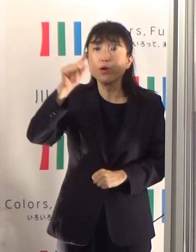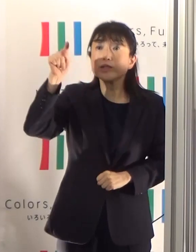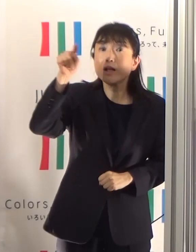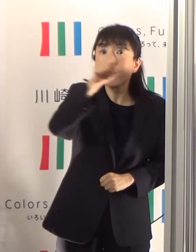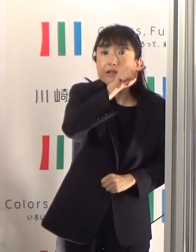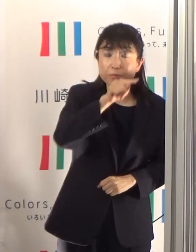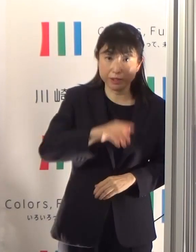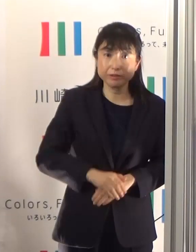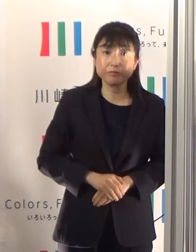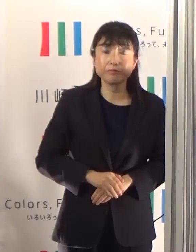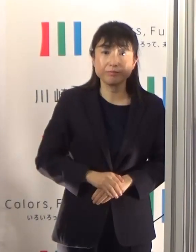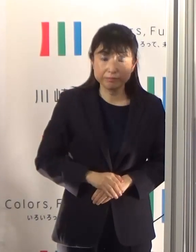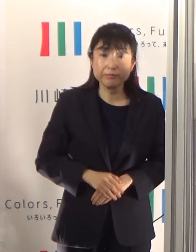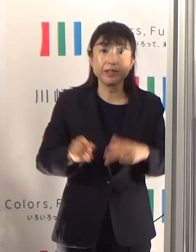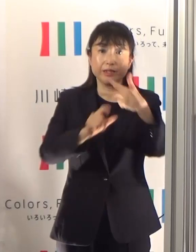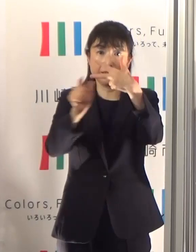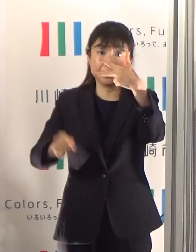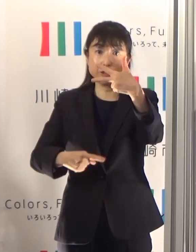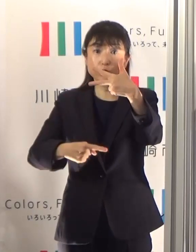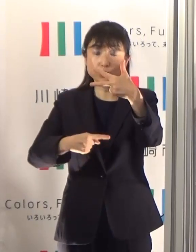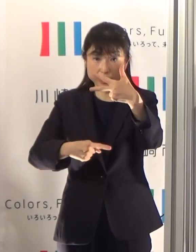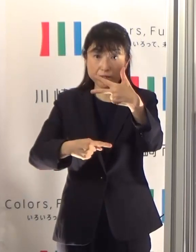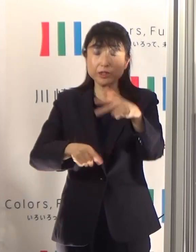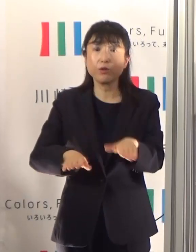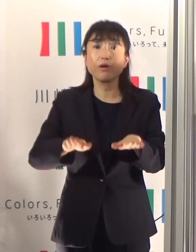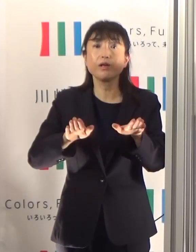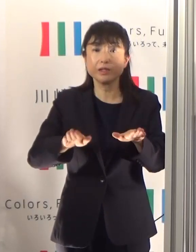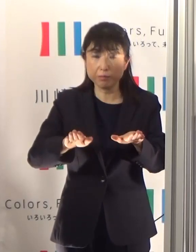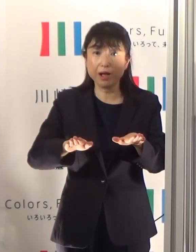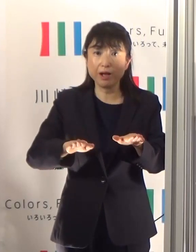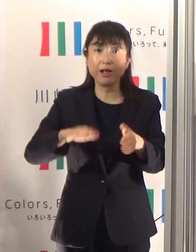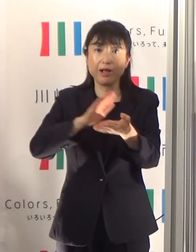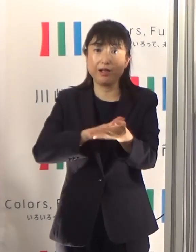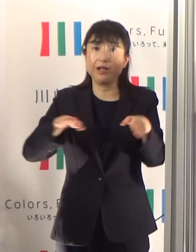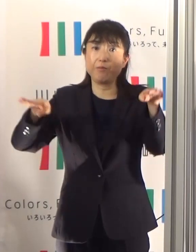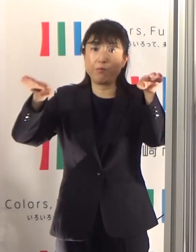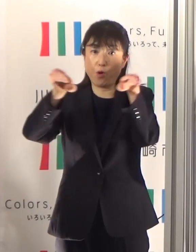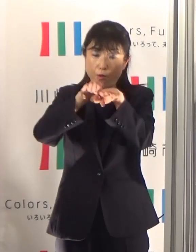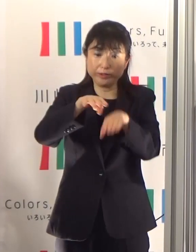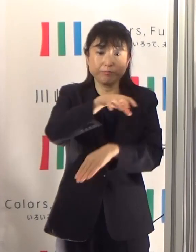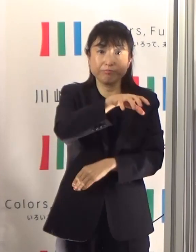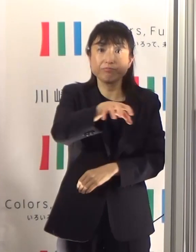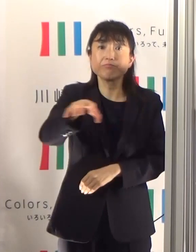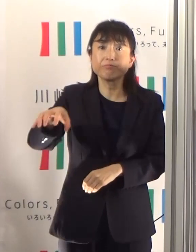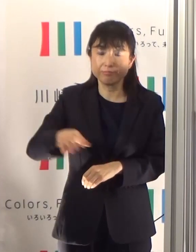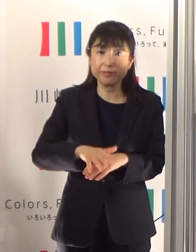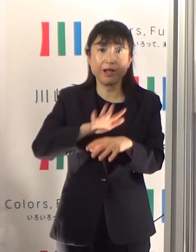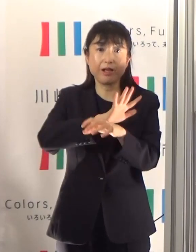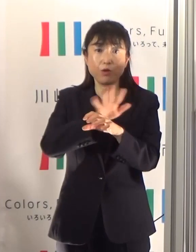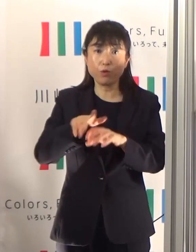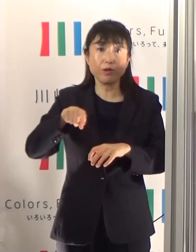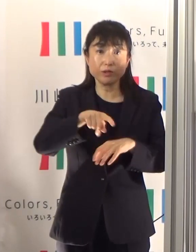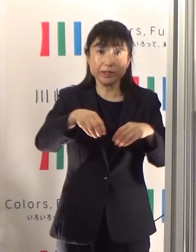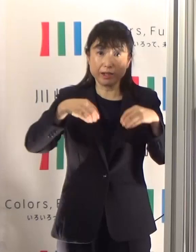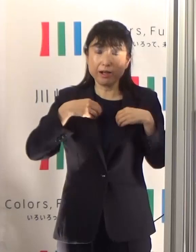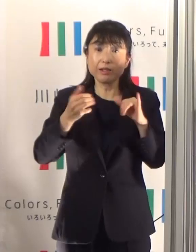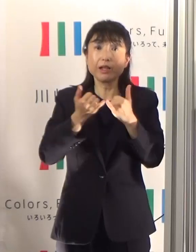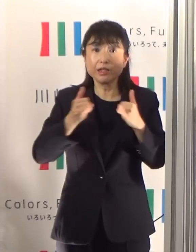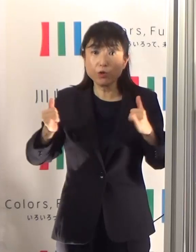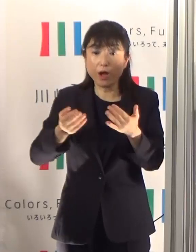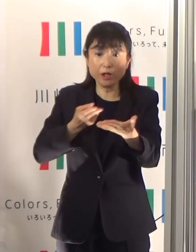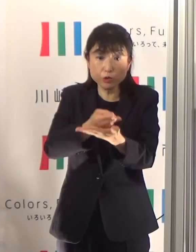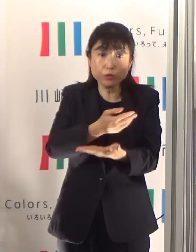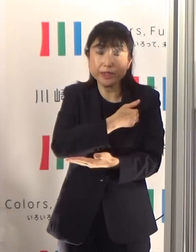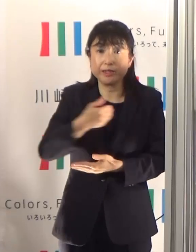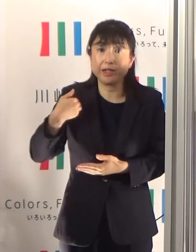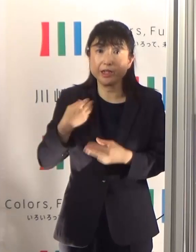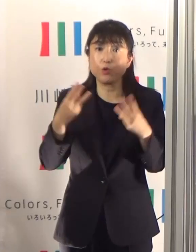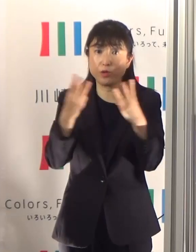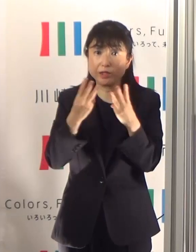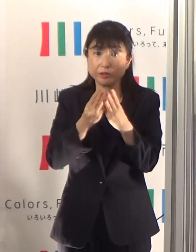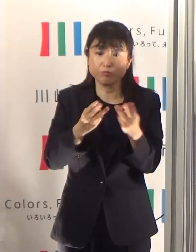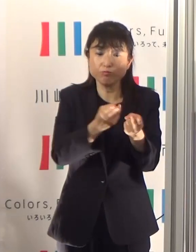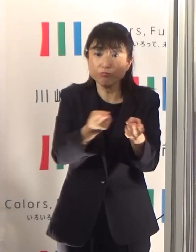7月1日現在、市内の医療機関でコロナの患者さんに対する病床数は270床確保していますので